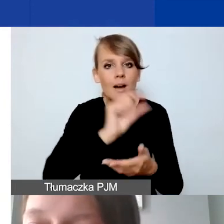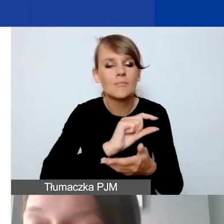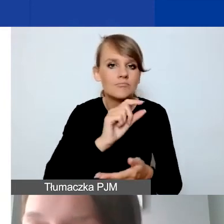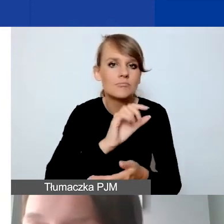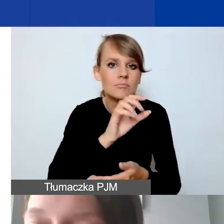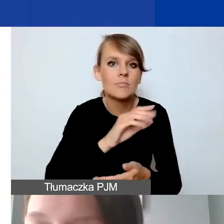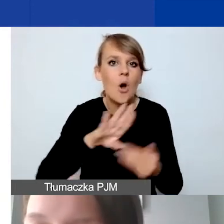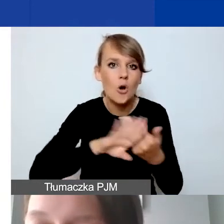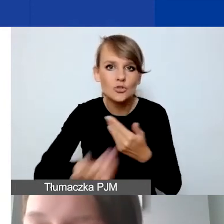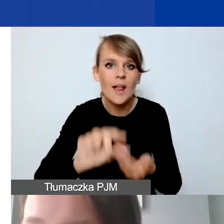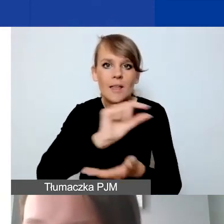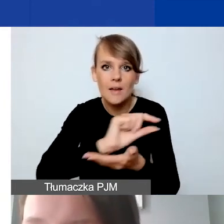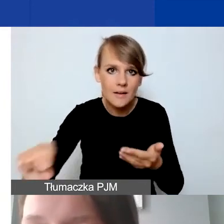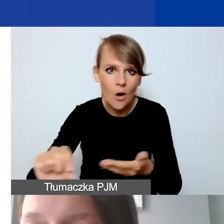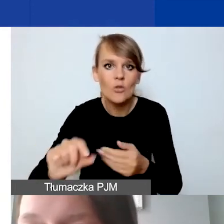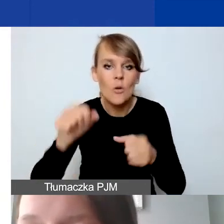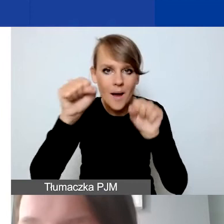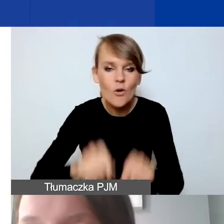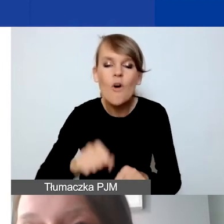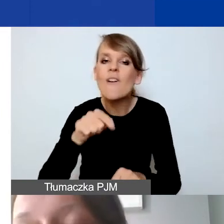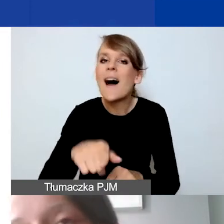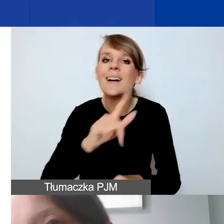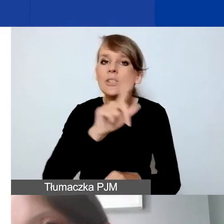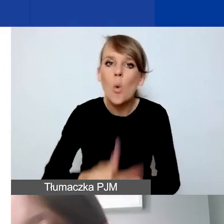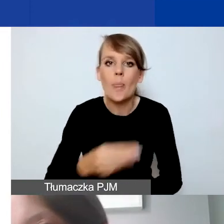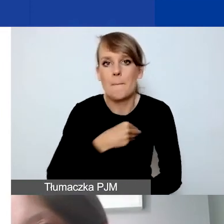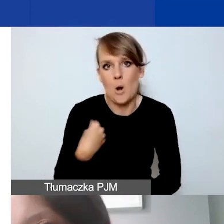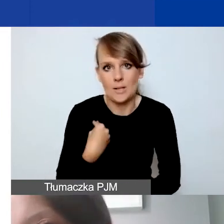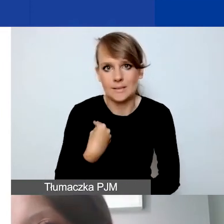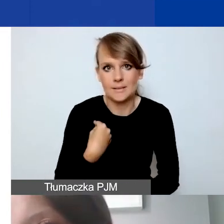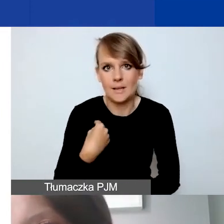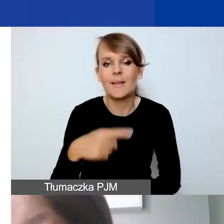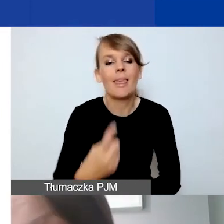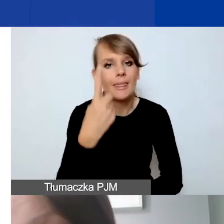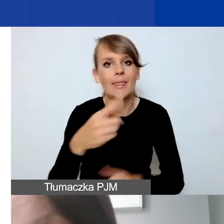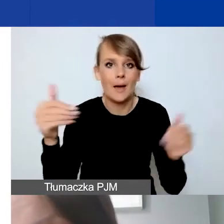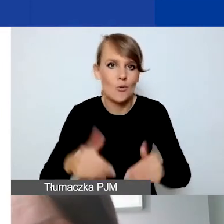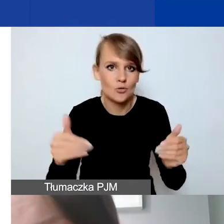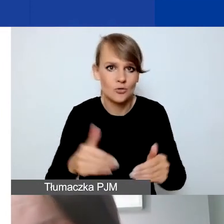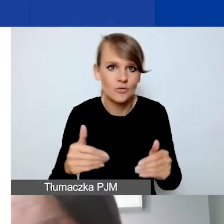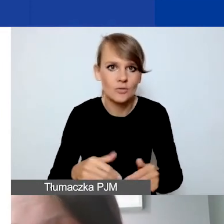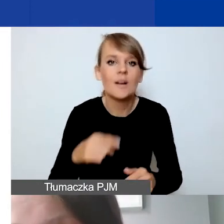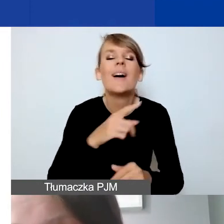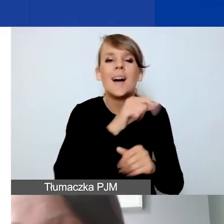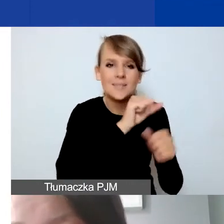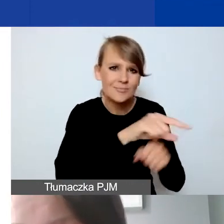prowadzone w złotych polskich. Jest to jedyna możliwość. Są organizacje, które mają konta walutowe,